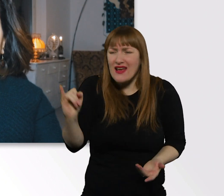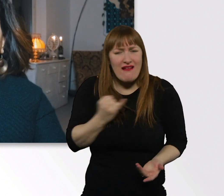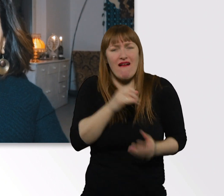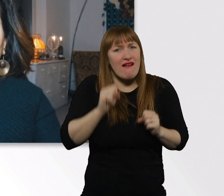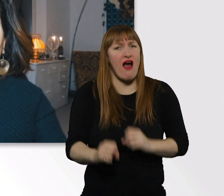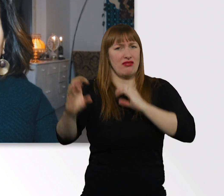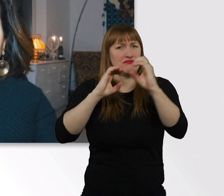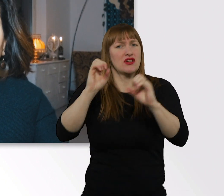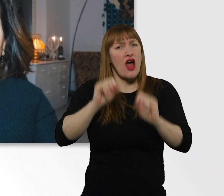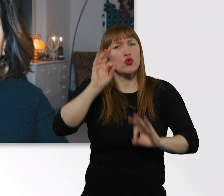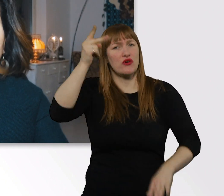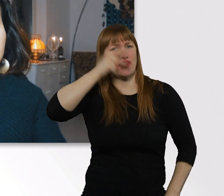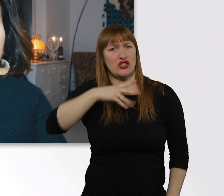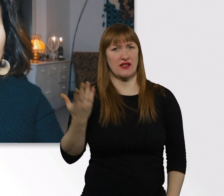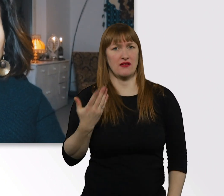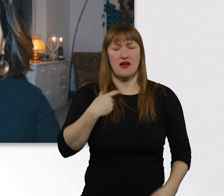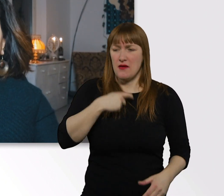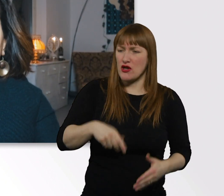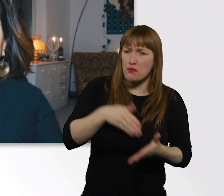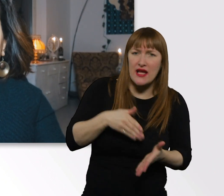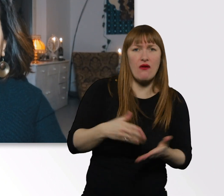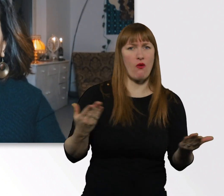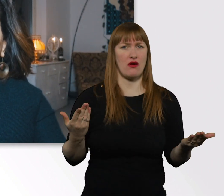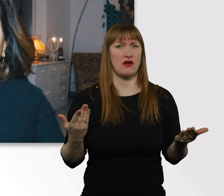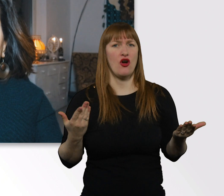Das gilt auch für Menschen mit Behinderung, das gilt für Menschen...